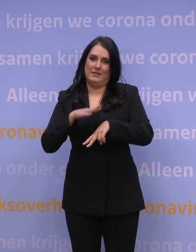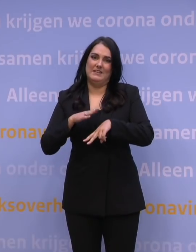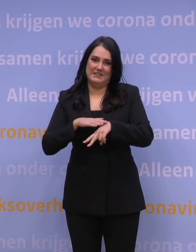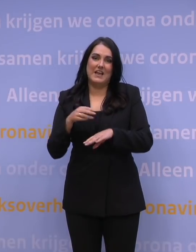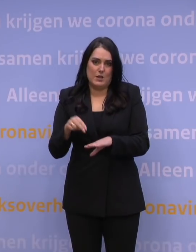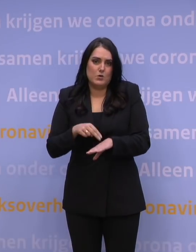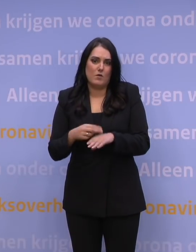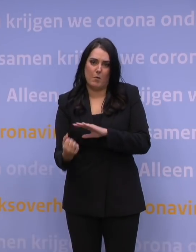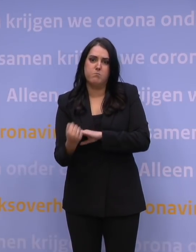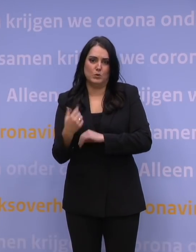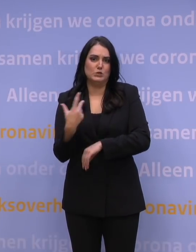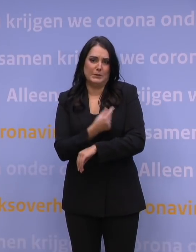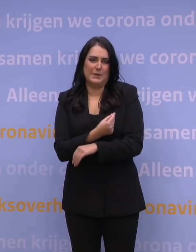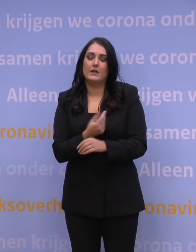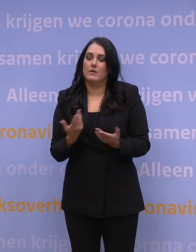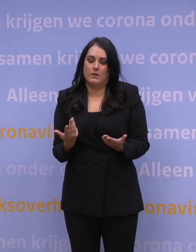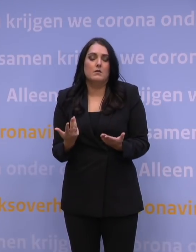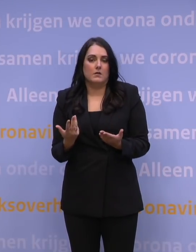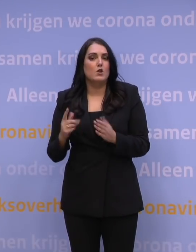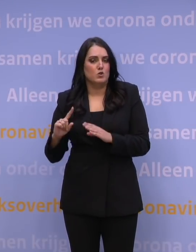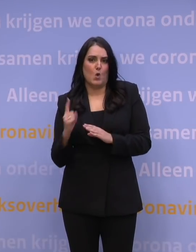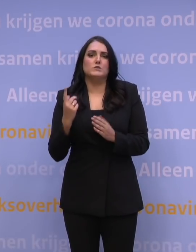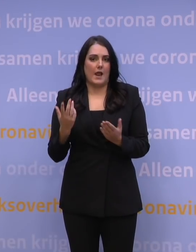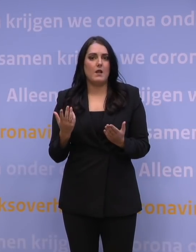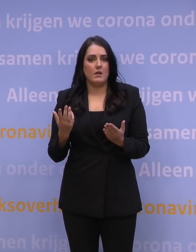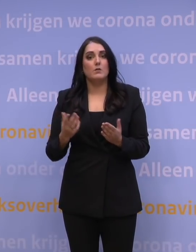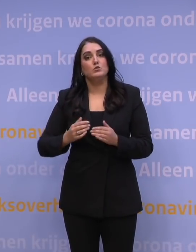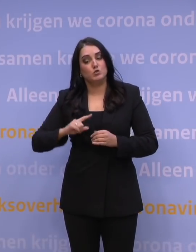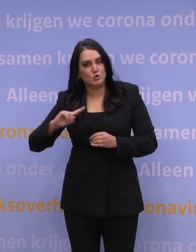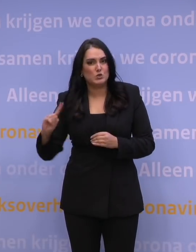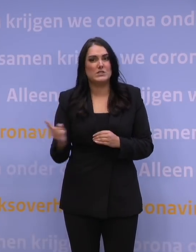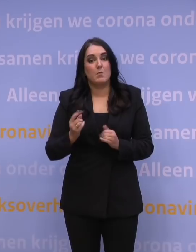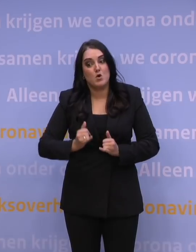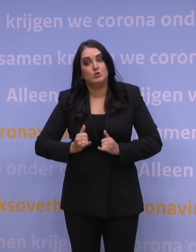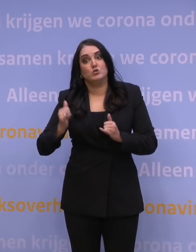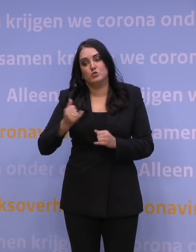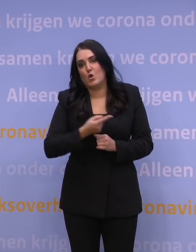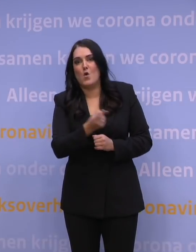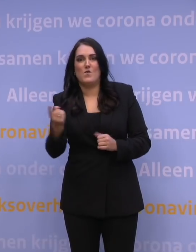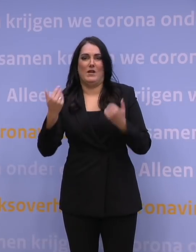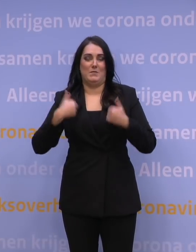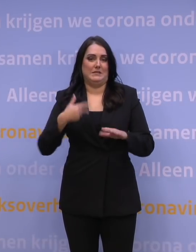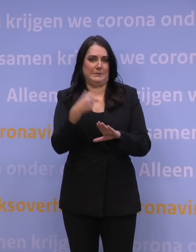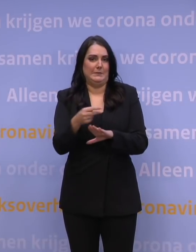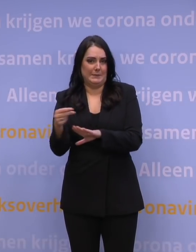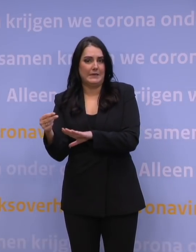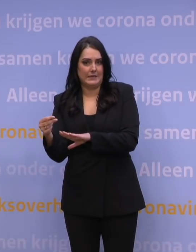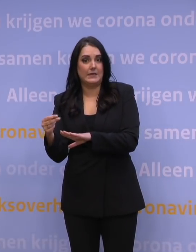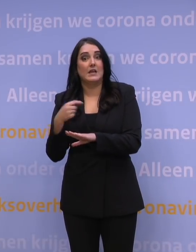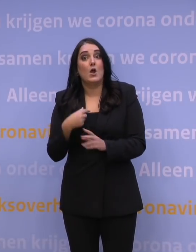Het is noodzakelijk om zo snel mogelijk zo veel mogelijk mensen te prikken. En daarbij hoop ik ook dat we uitkomen op een hoger percentage